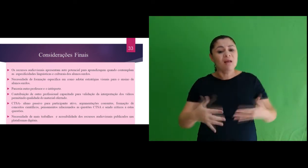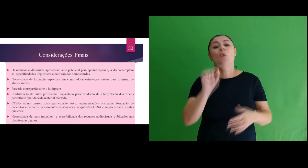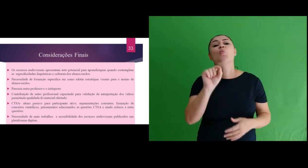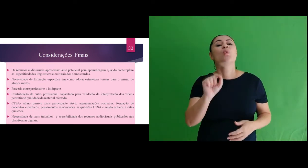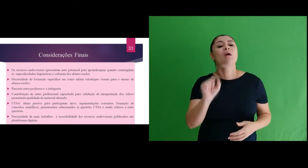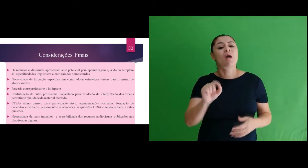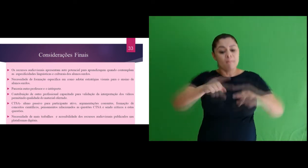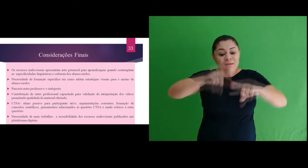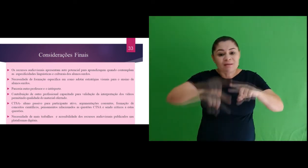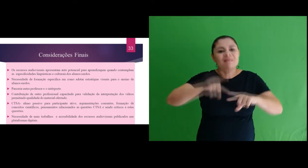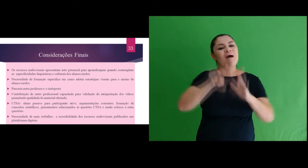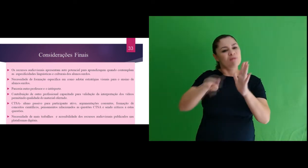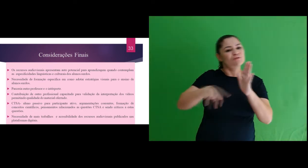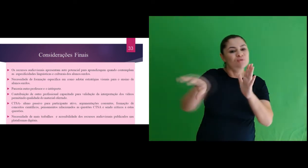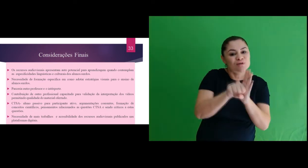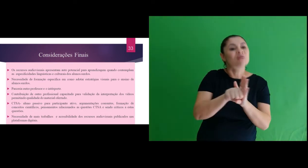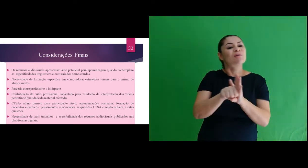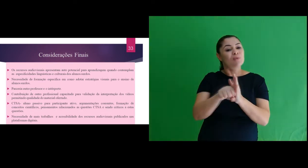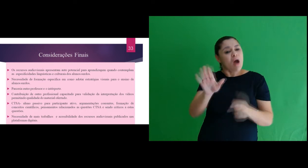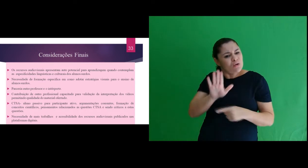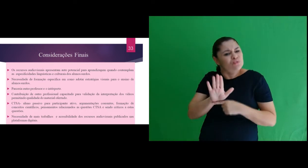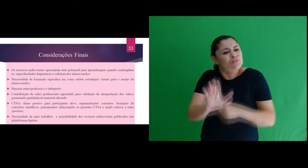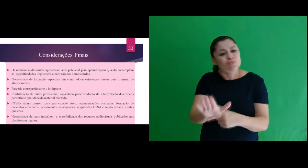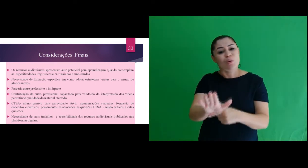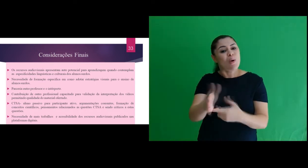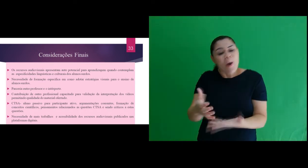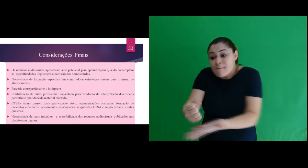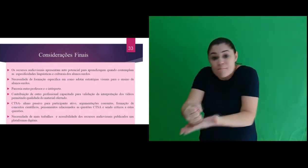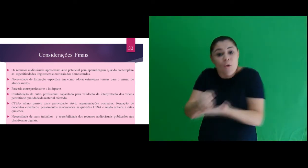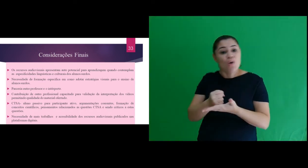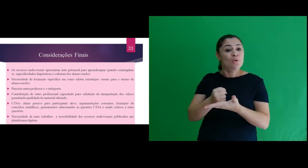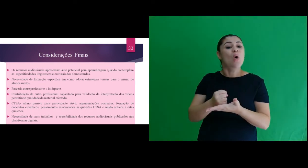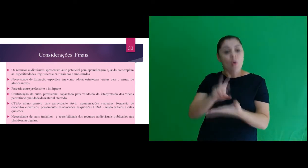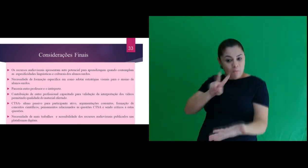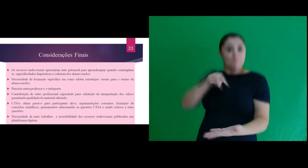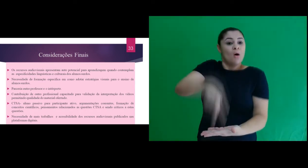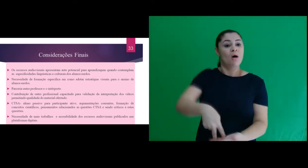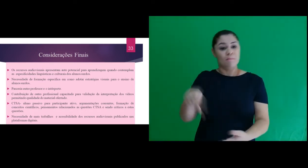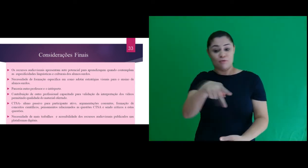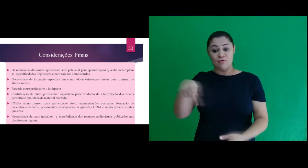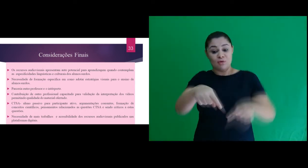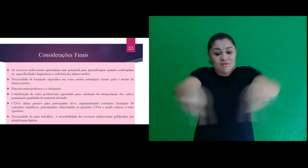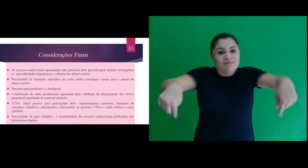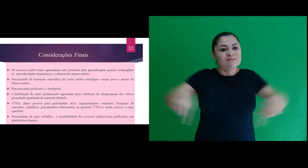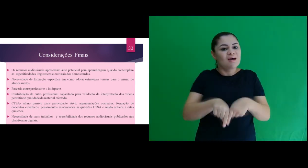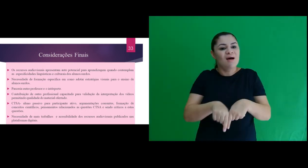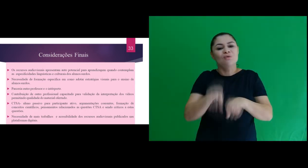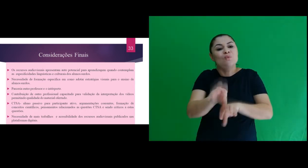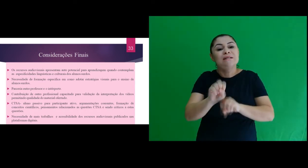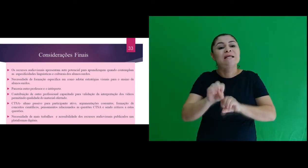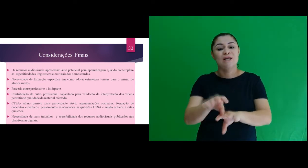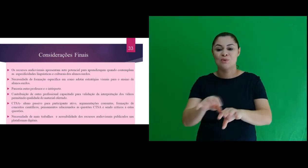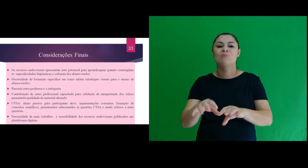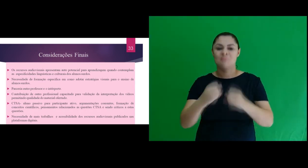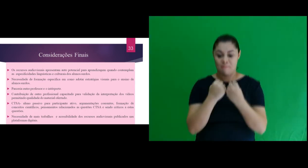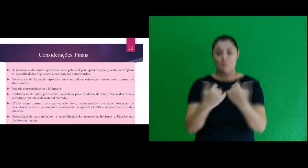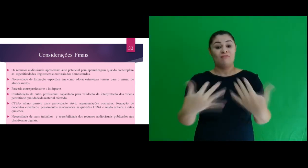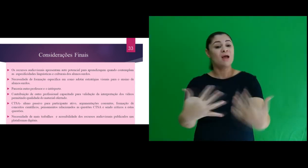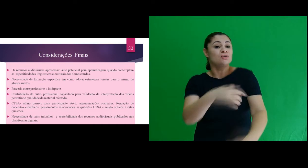É importante ressaltar que o material elaborado para esta pesquisa (o PE) contribuiu com a atuação